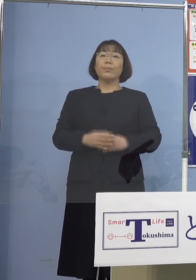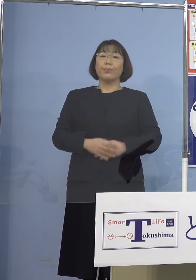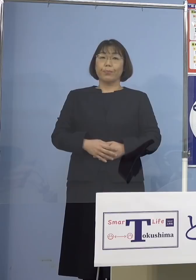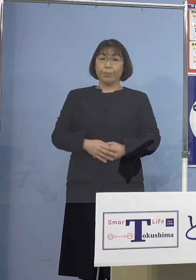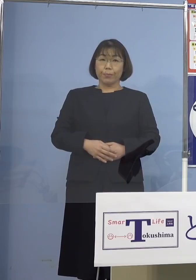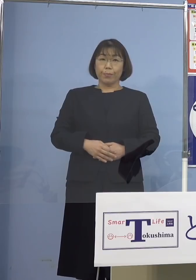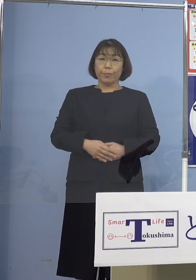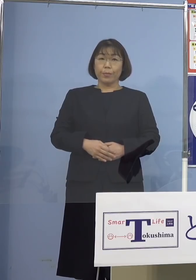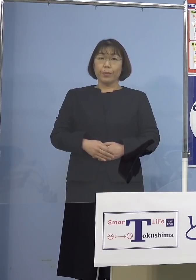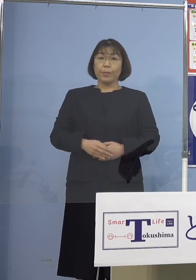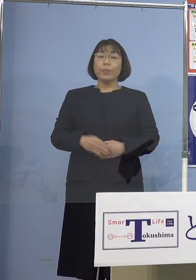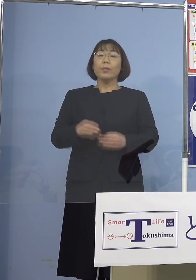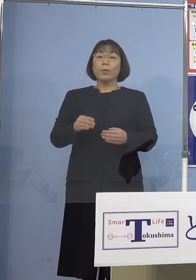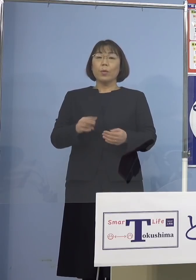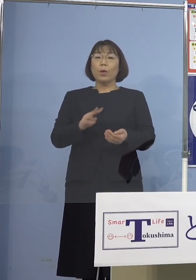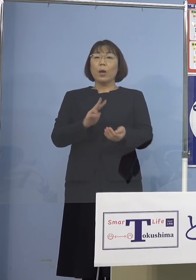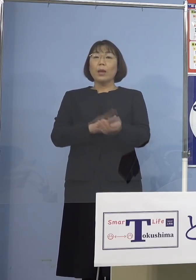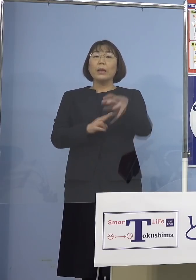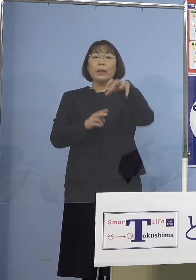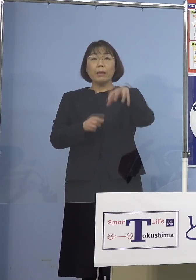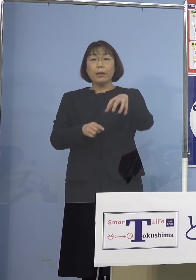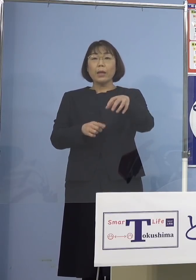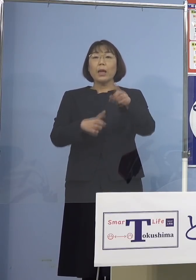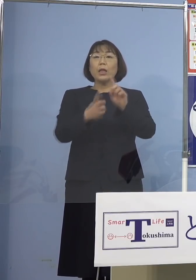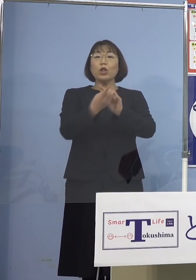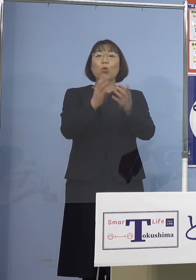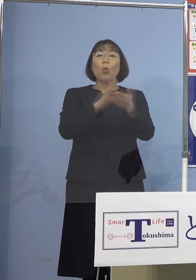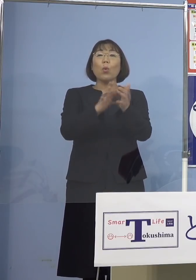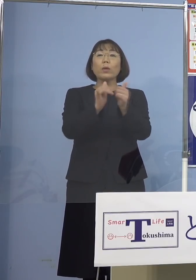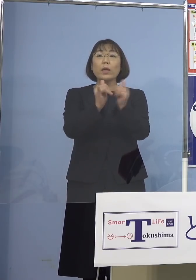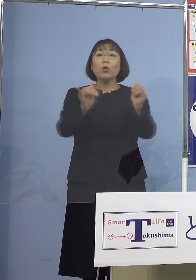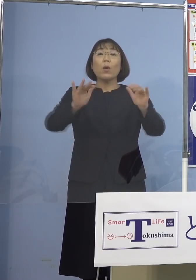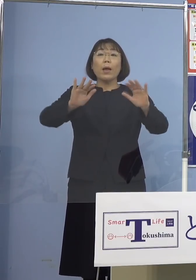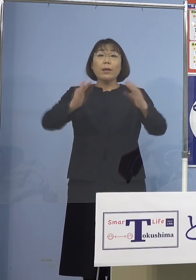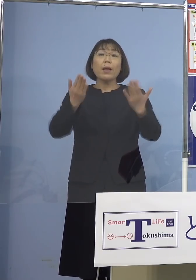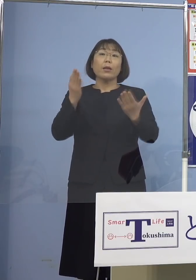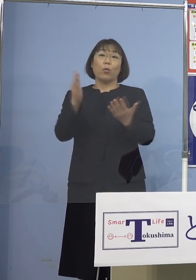院内に濃厚接触者はいない このように判断され